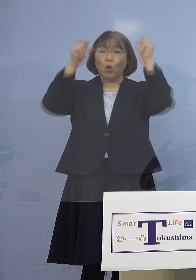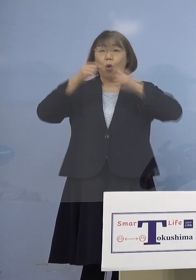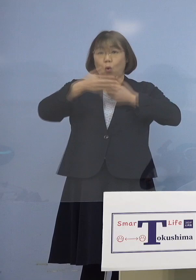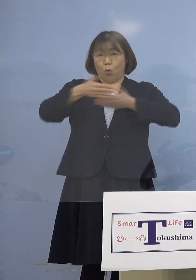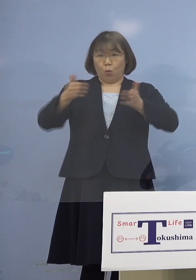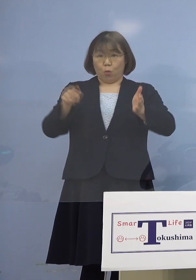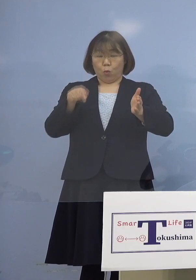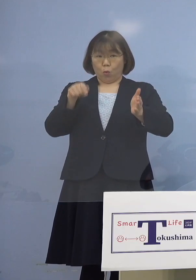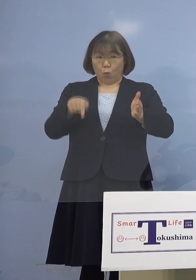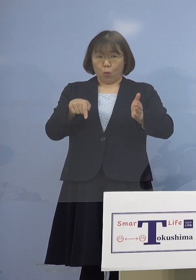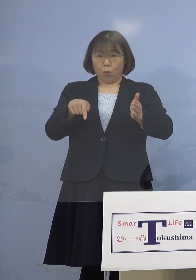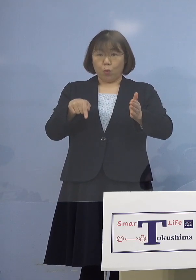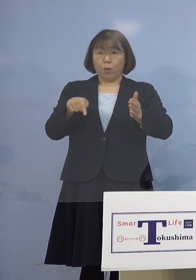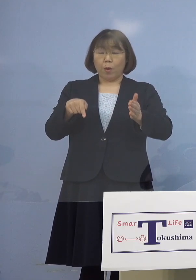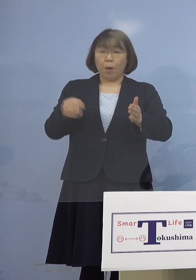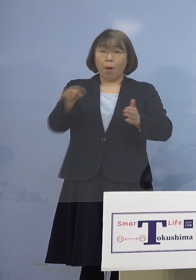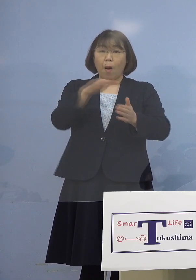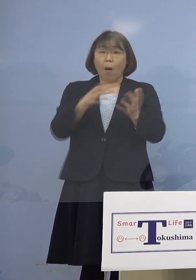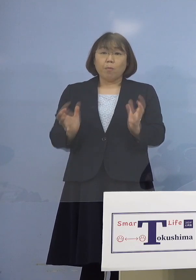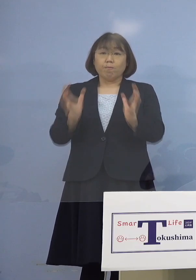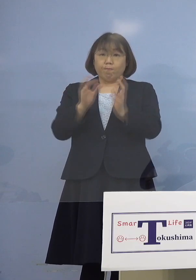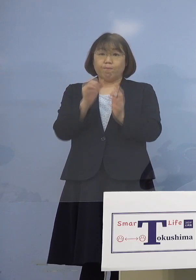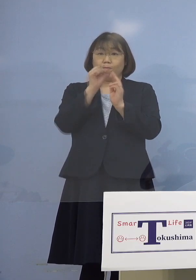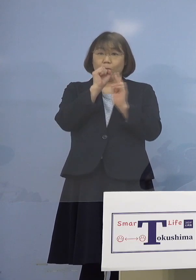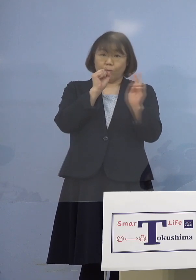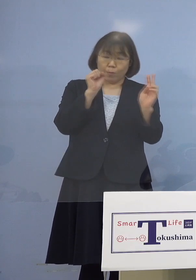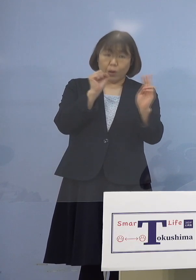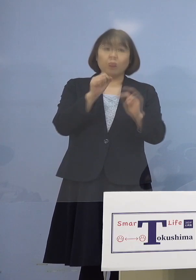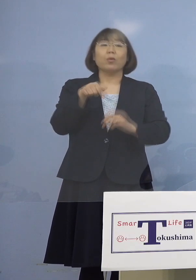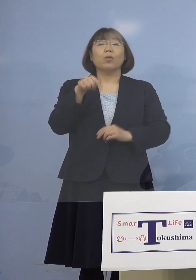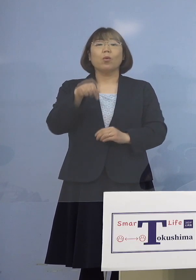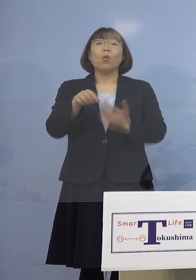この本人たちが集まってやる こういう事例ということですから